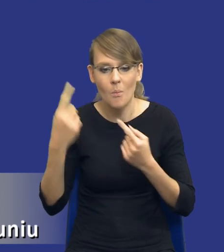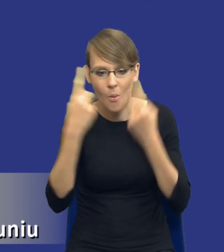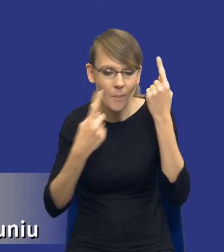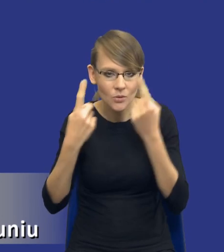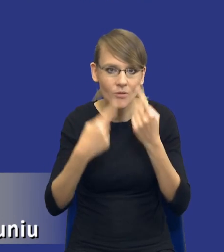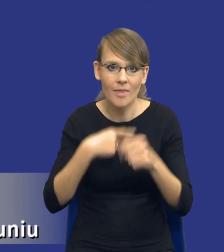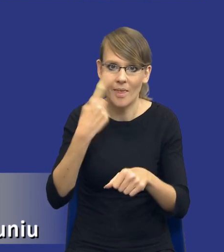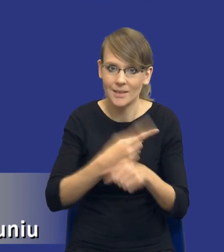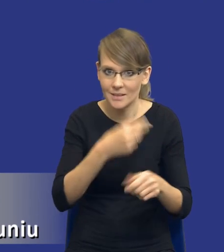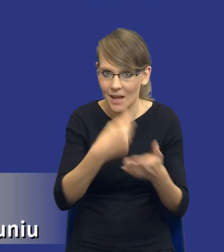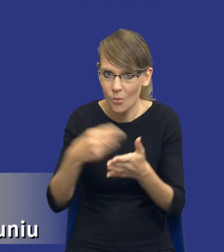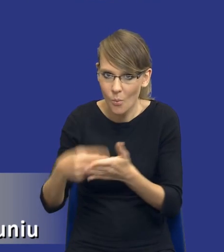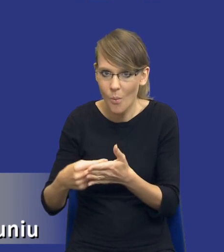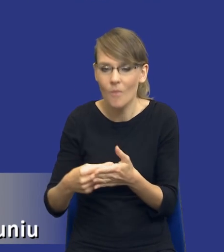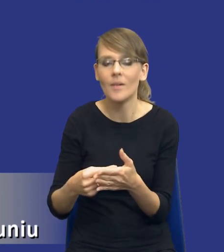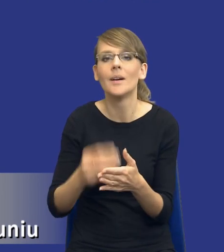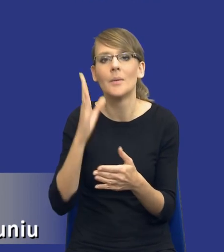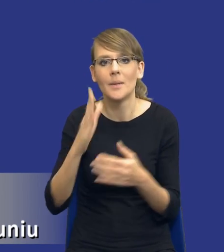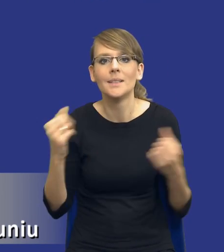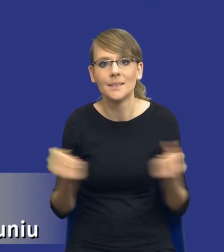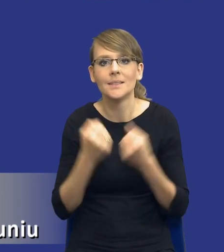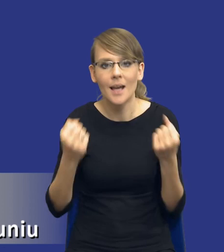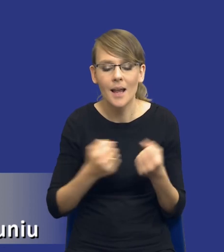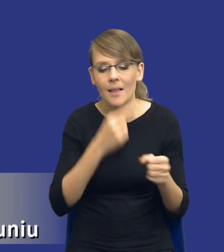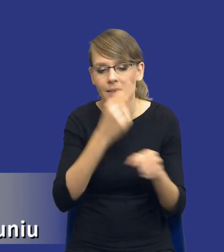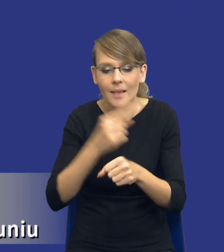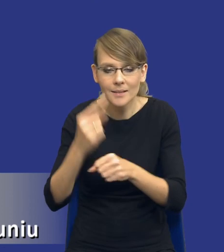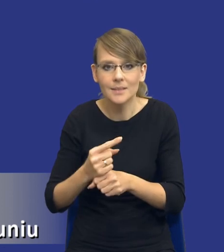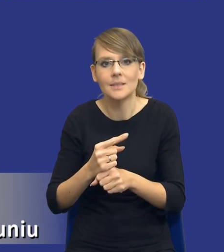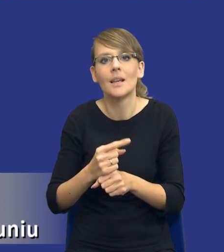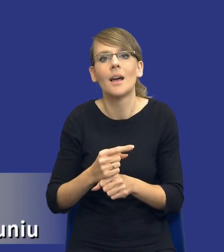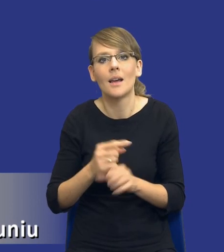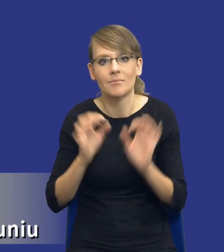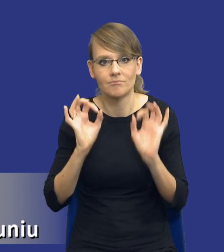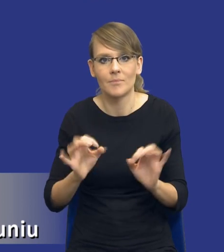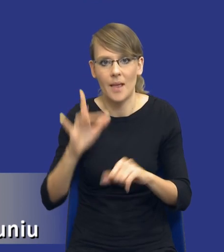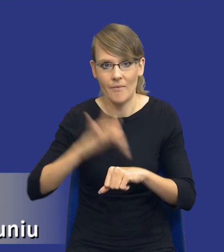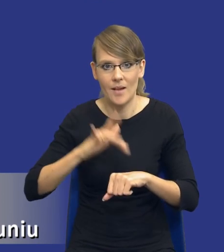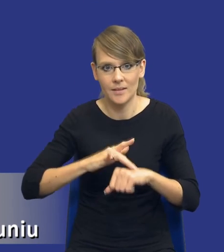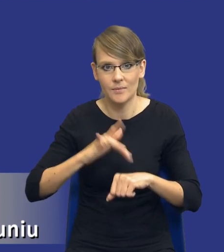zakupową i będzie starał się ją podjąć w sposób jak najbardziej efektywny.